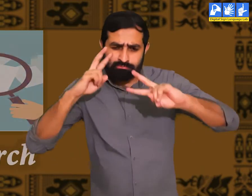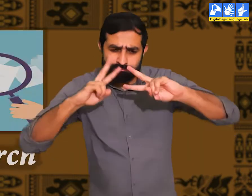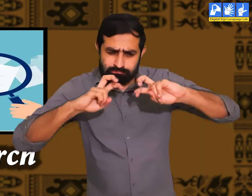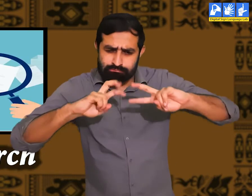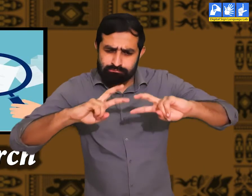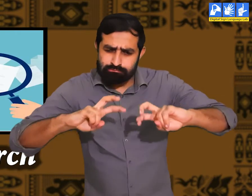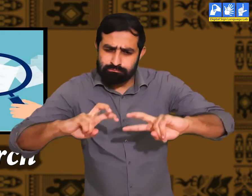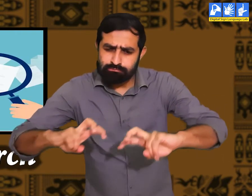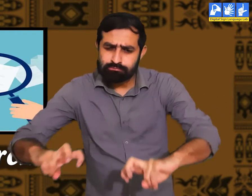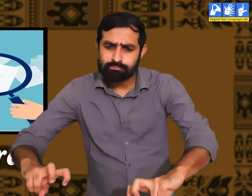अनुसन्धान